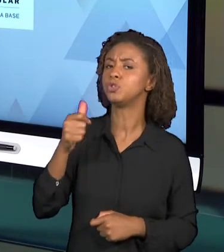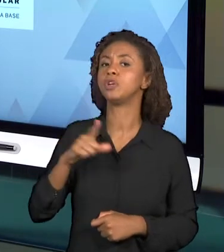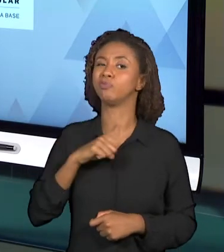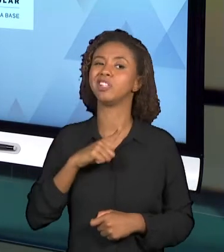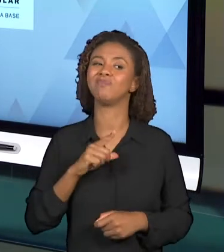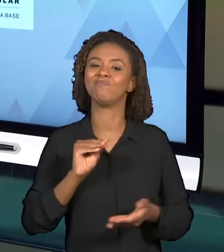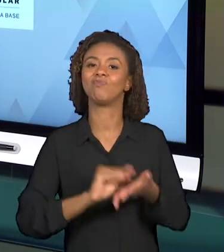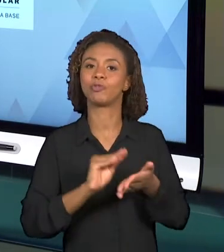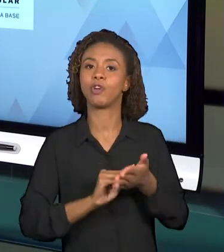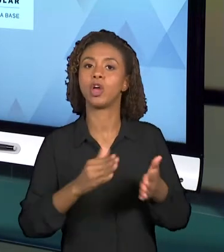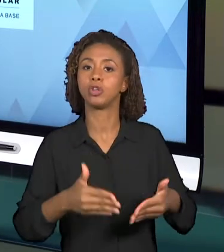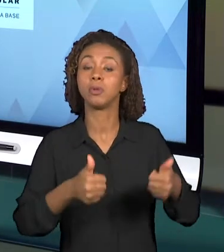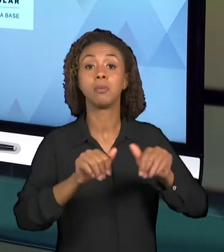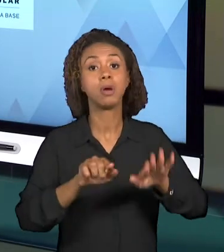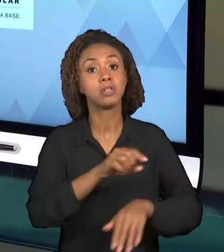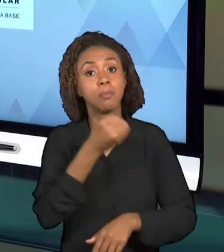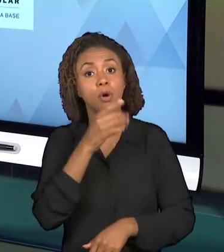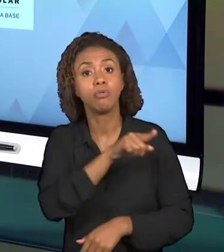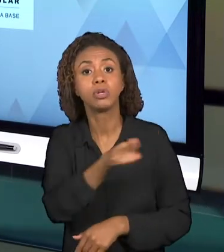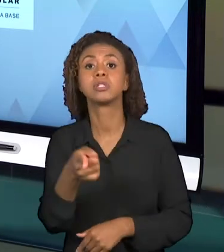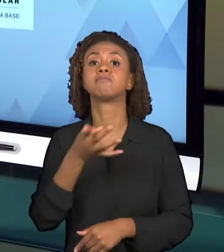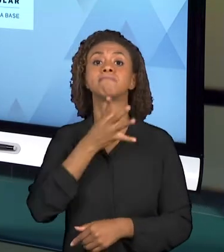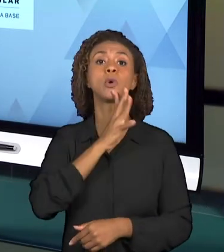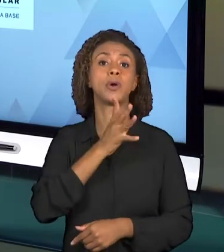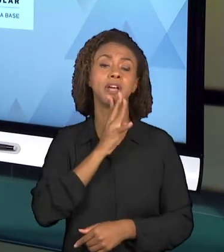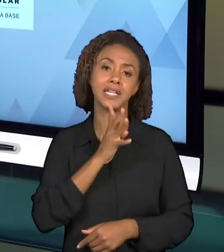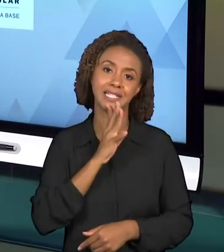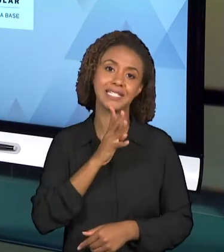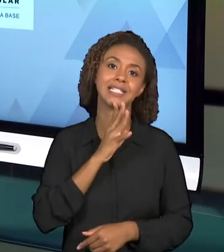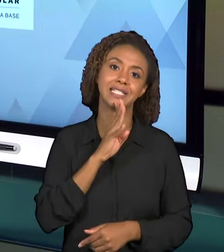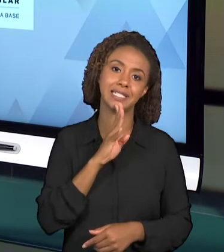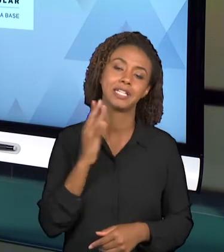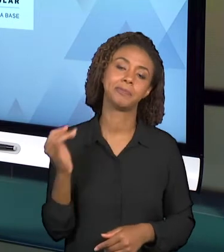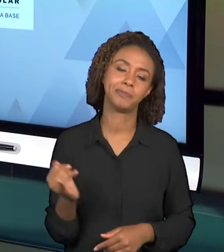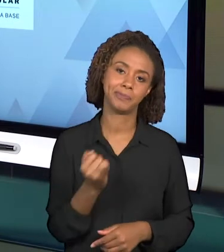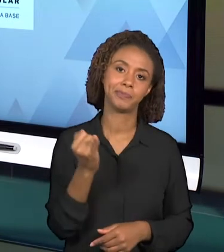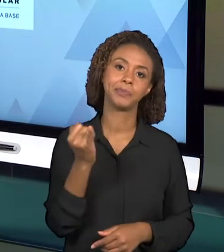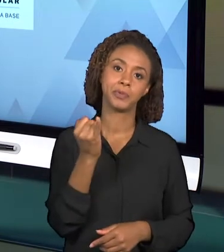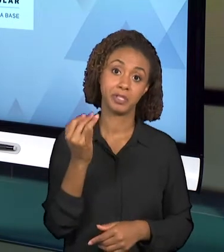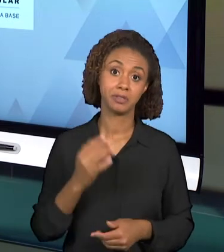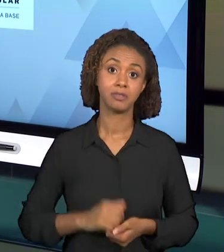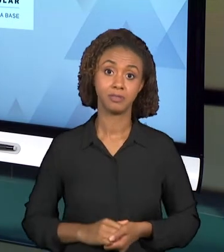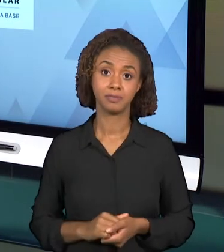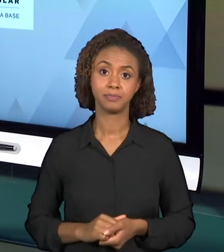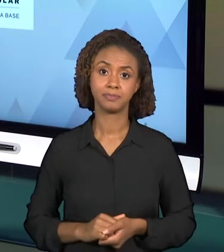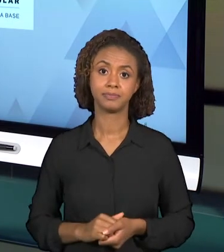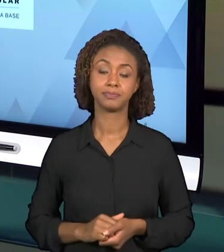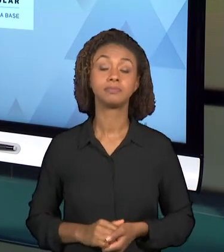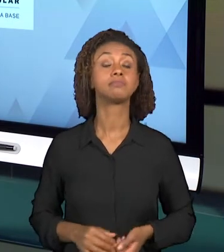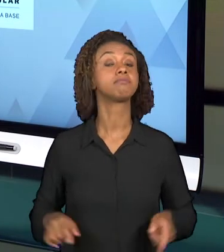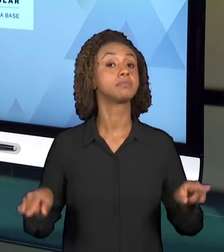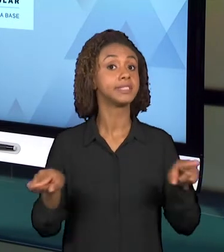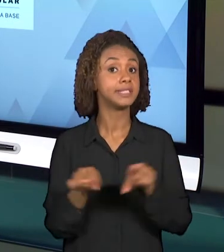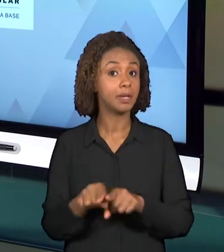APESAR DE TODAS ESSAS DISCUSSÕES E CRÍTICAS, INCLUSIVE, PARA QUE NÓS POSSAMOS ENTENDER UM